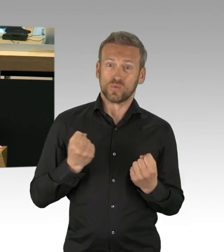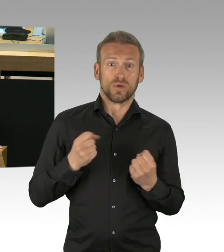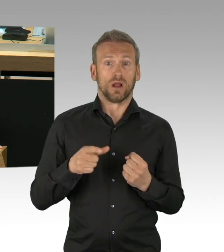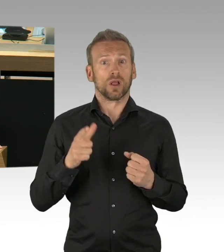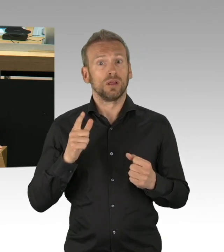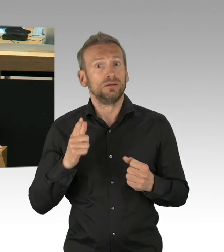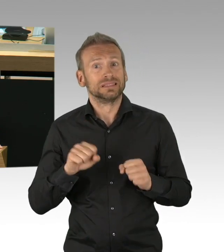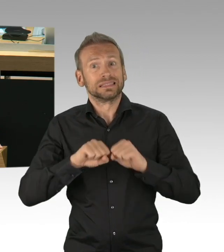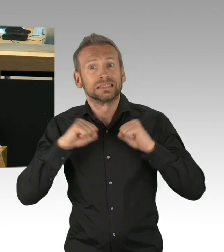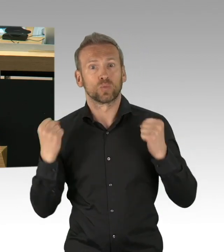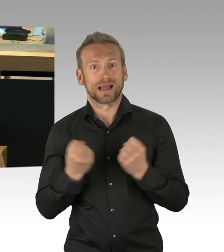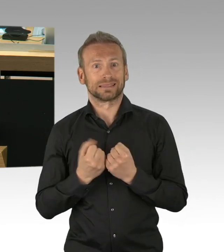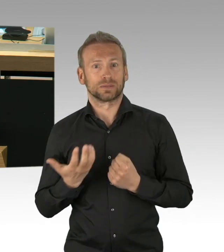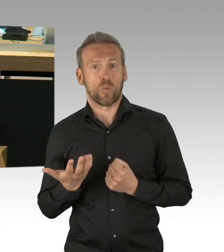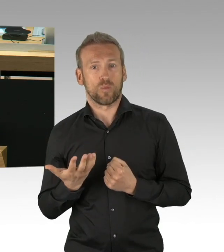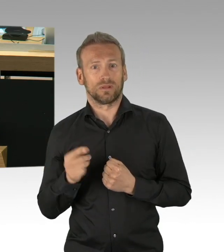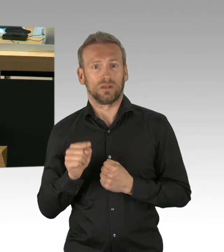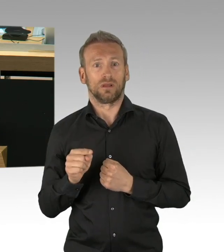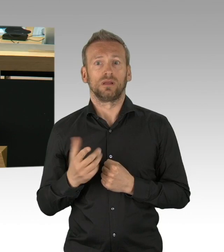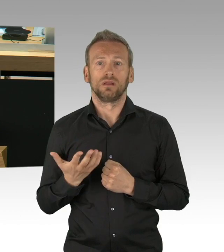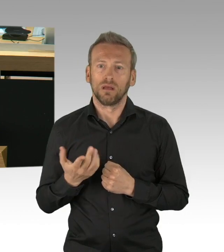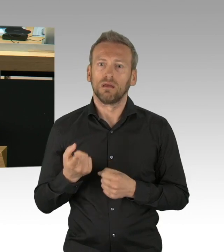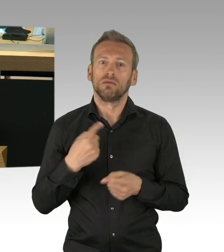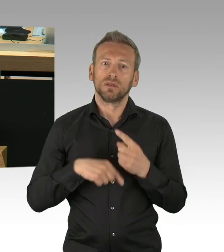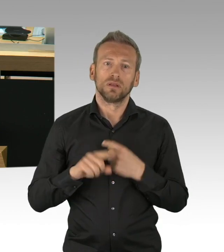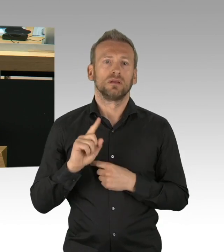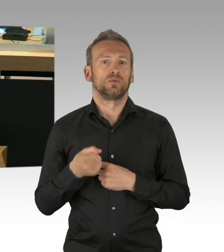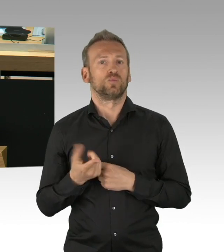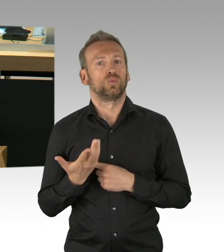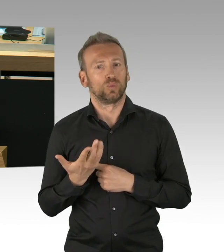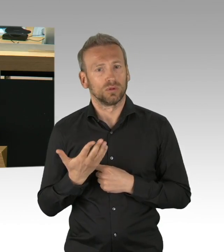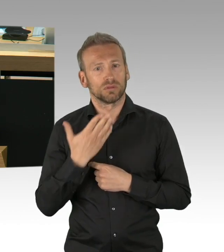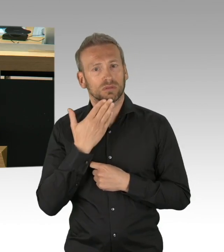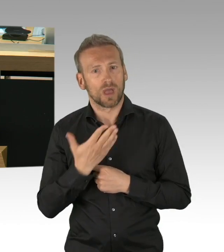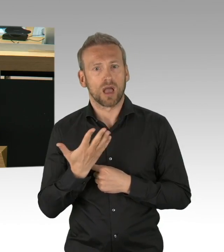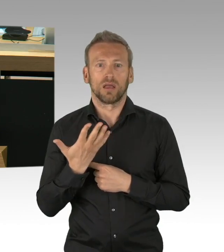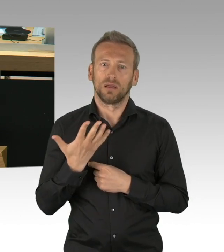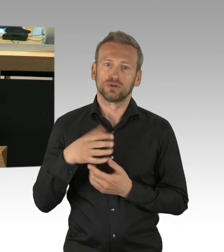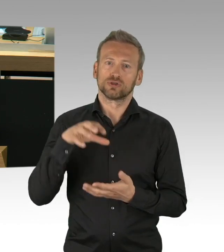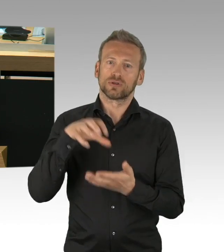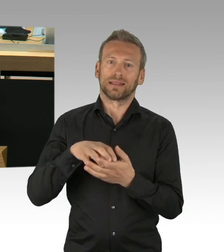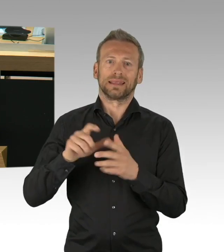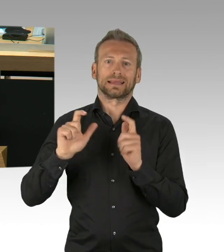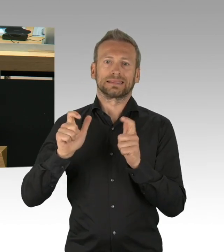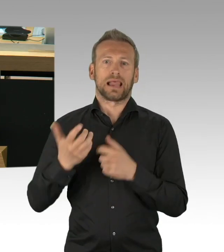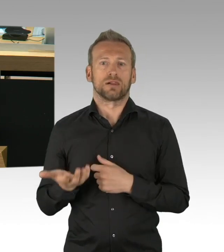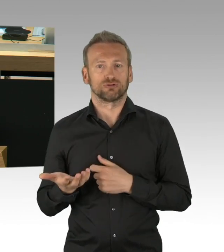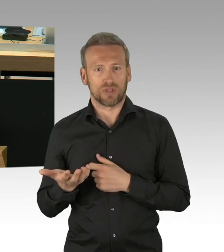Derzeit reden wir von 1000 Menschen im Krankenhaus, nicht von 20.000, wir reden von 140 Toten,